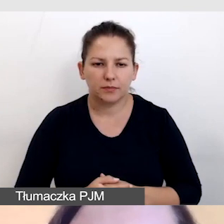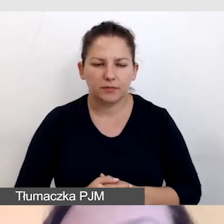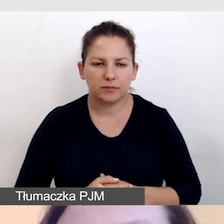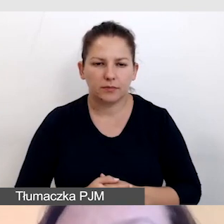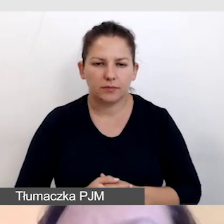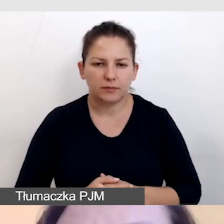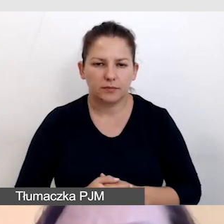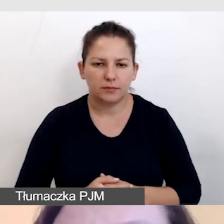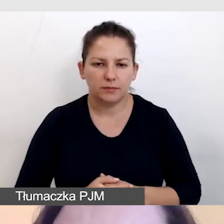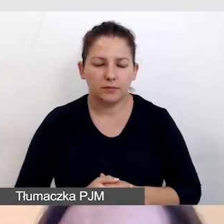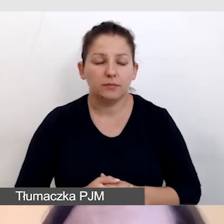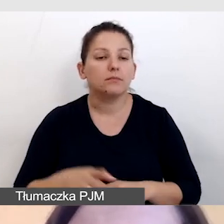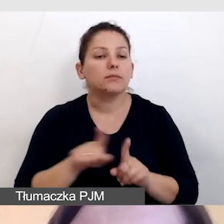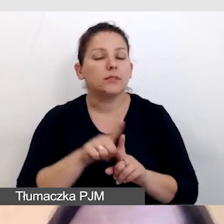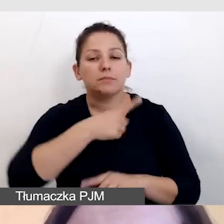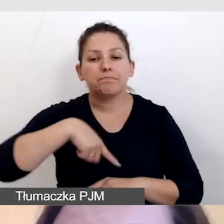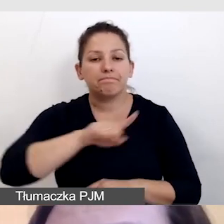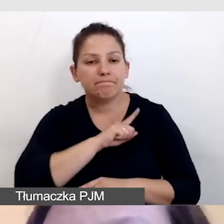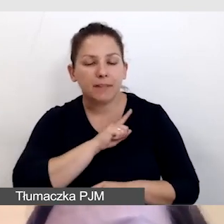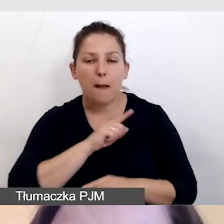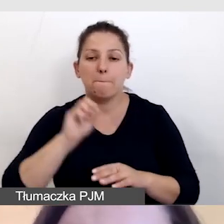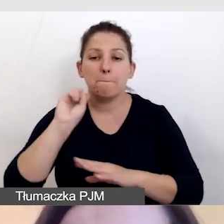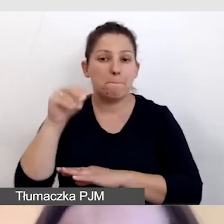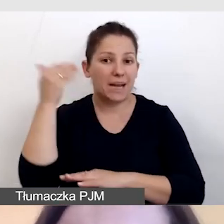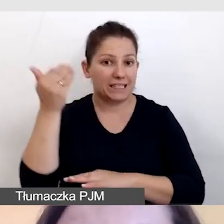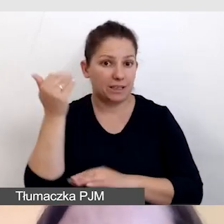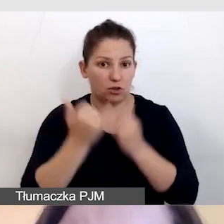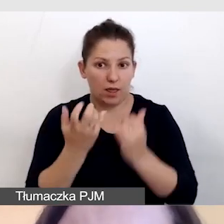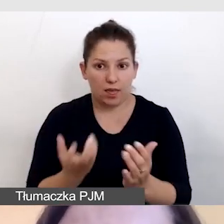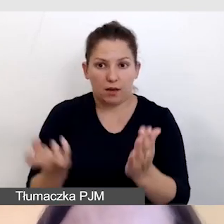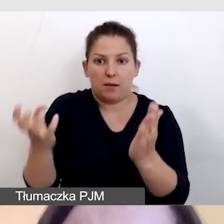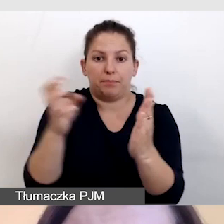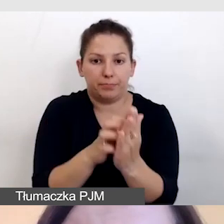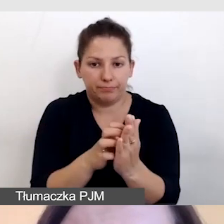Dbamy również o to, by wszystkie prezentacje, jeśli je umieszczamy, były dostępne,